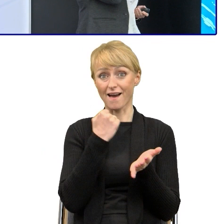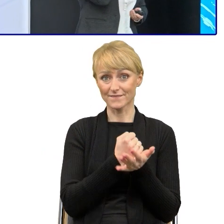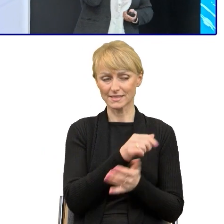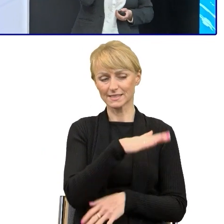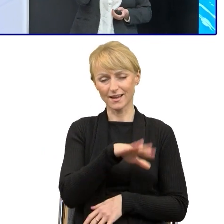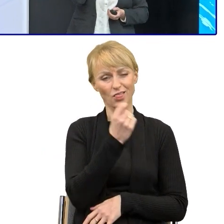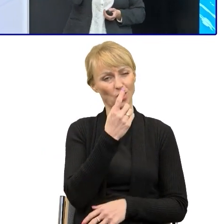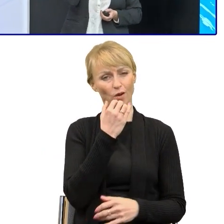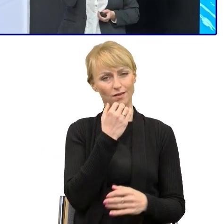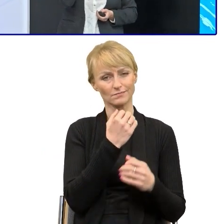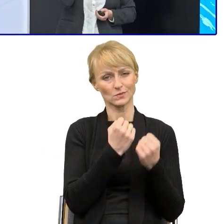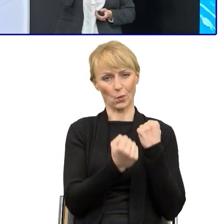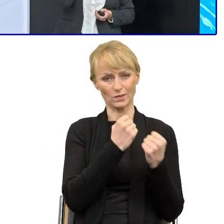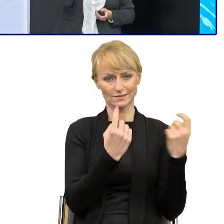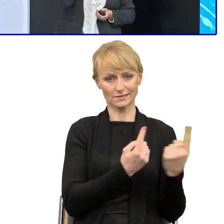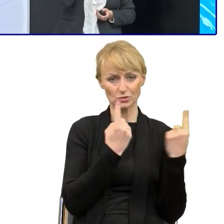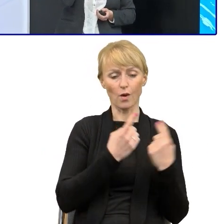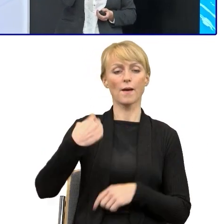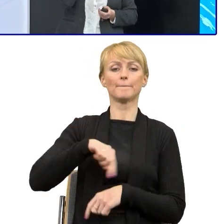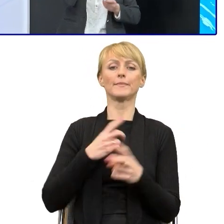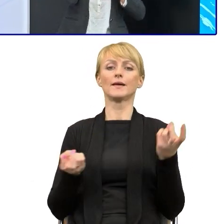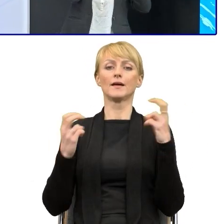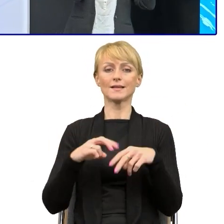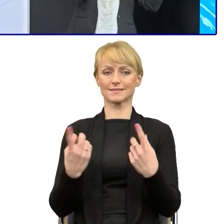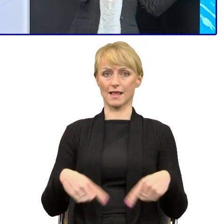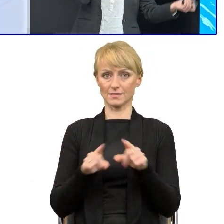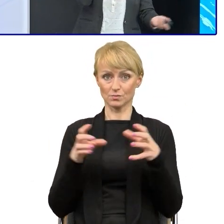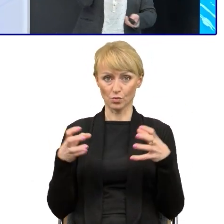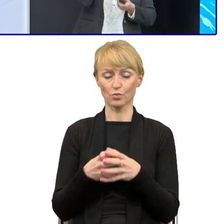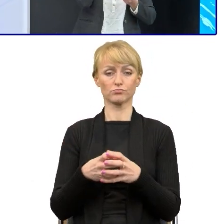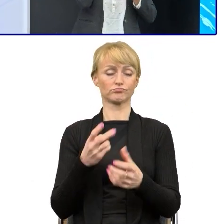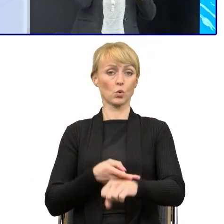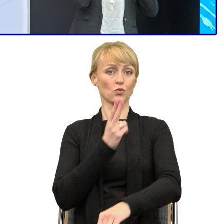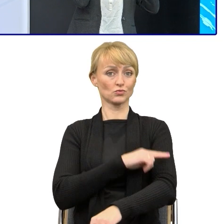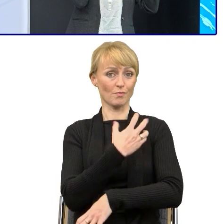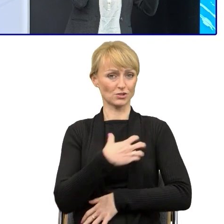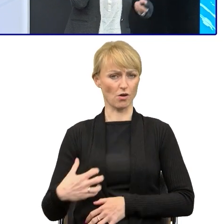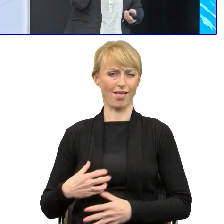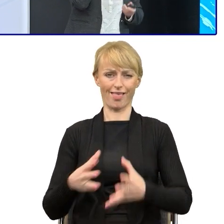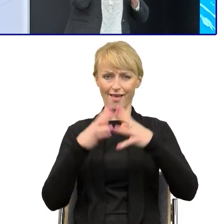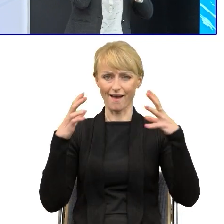Powołaliśmy zespół, bo urząd Marszałkowski jest duży. Taki zespół to zawsze ma większą rangę.